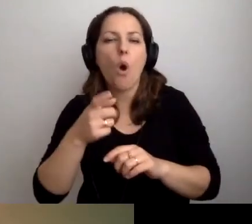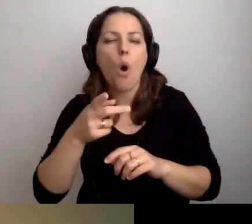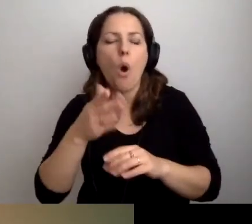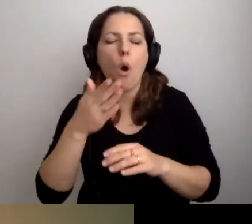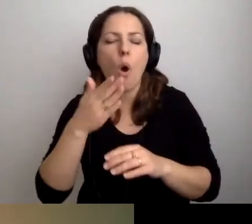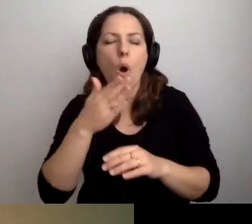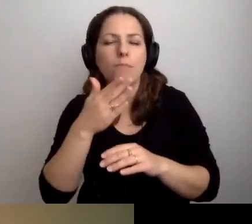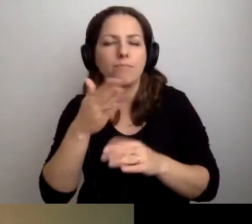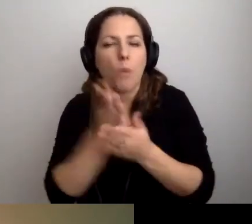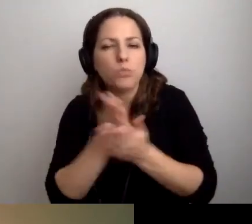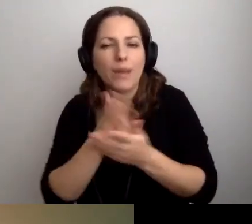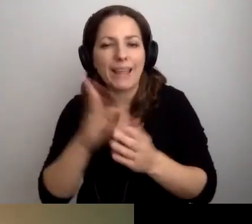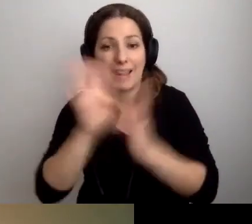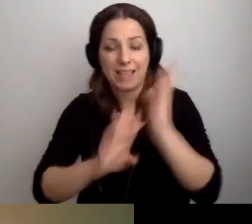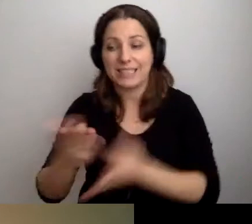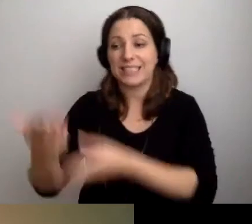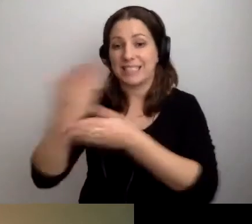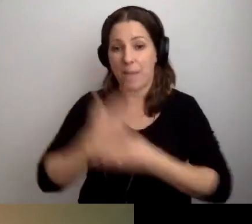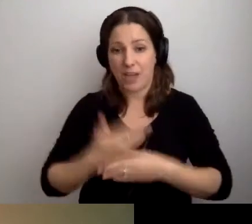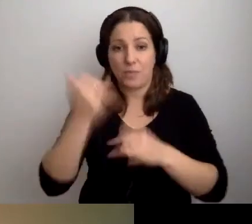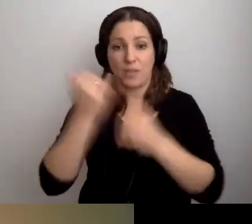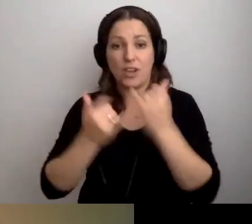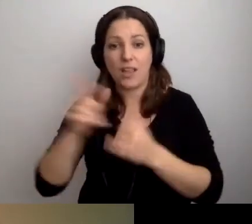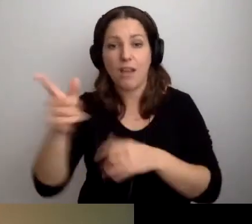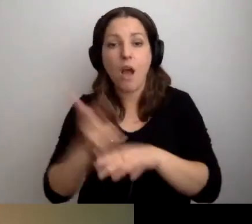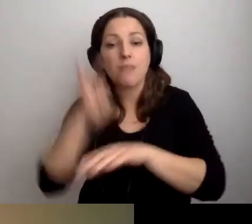Zapraszamy. Jeżeli jesteś osobą nadwrażliwą sensorycznie,